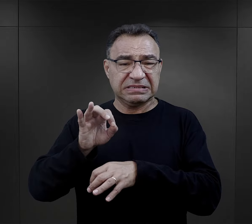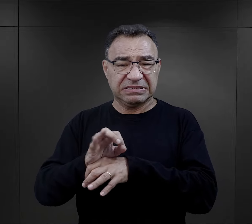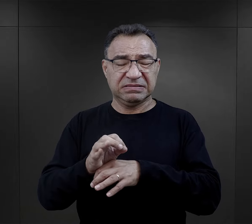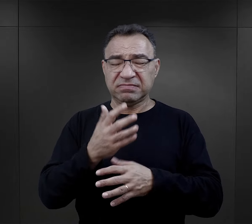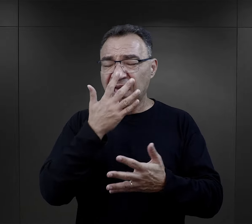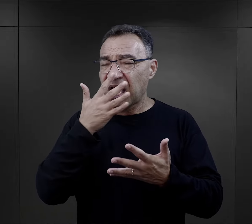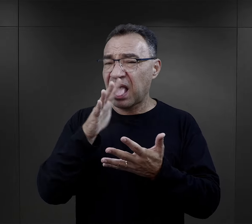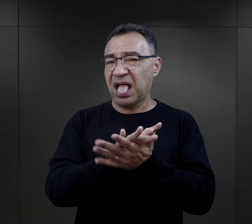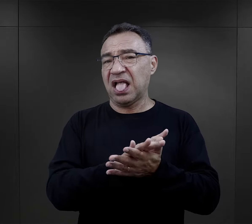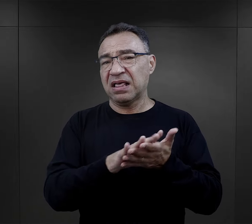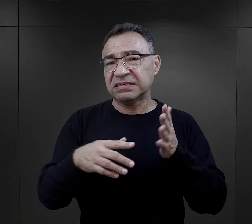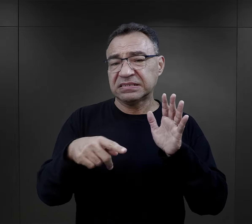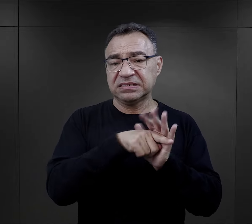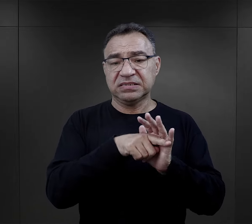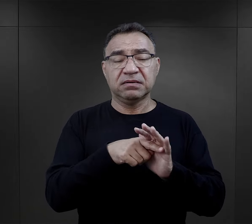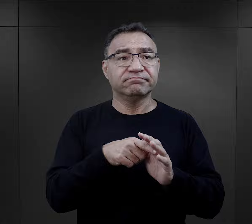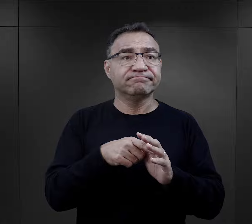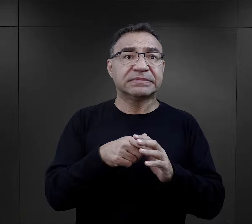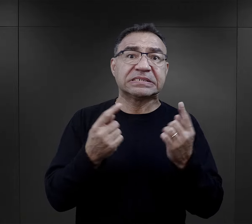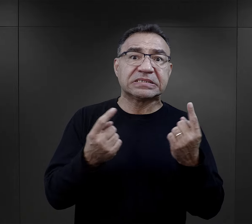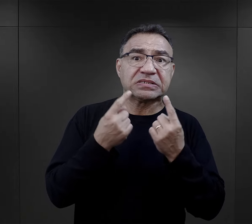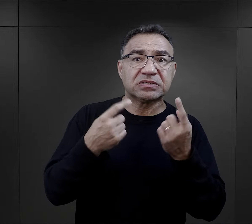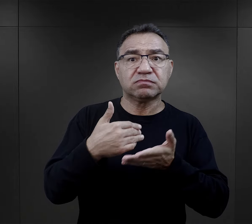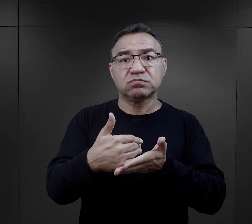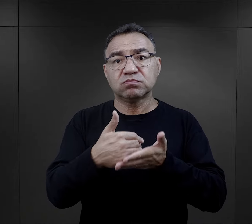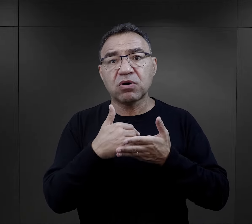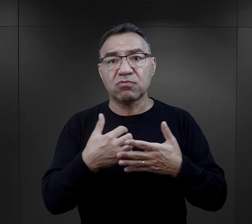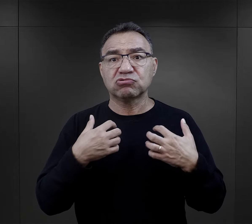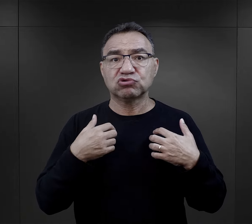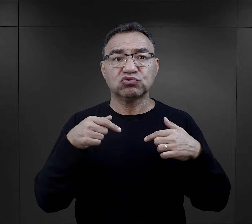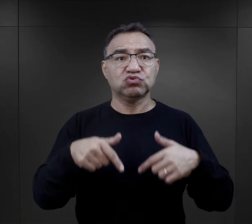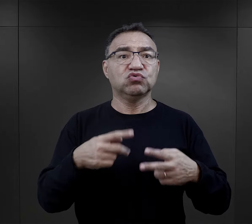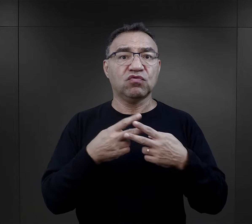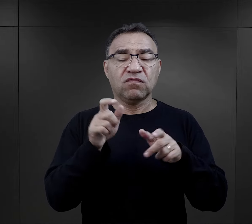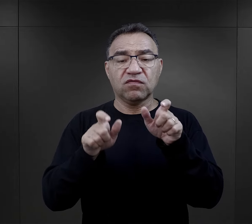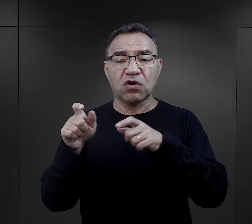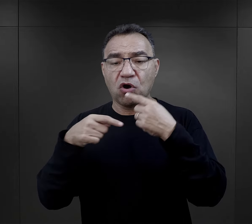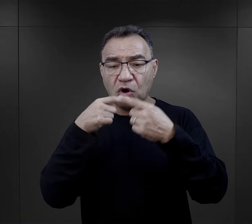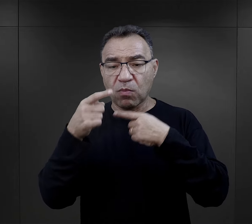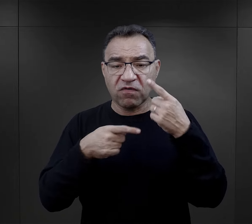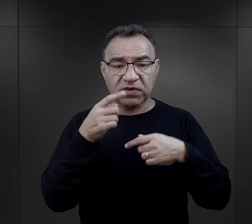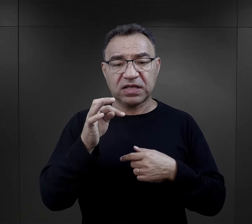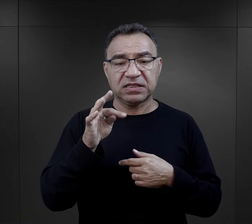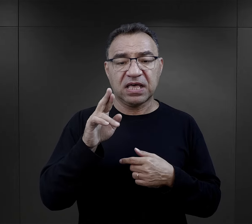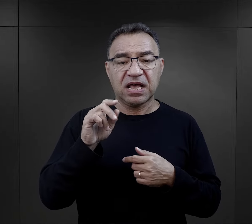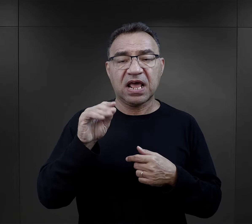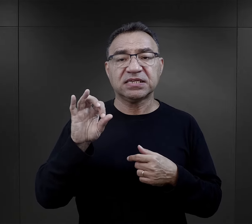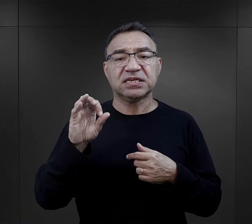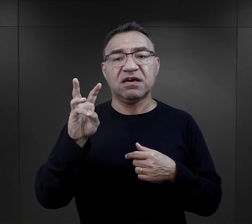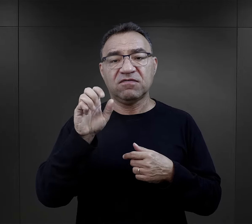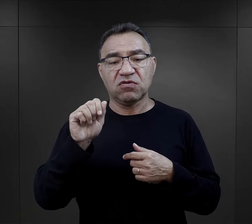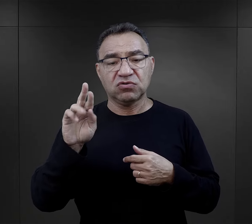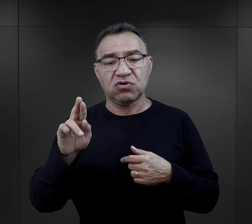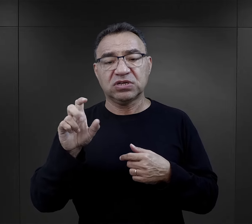a także o czynnikach, które mogły pomóc w zachowaniu życia więźniów, mówi Teresa Wontor-Cichy z Centrum Badań Muzeum.